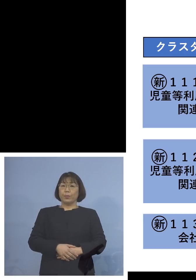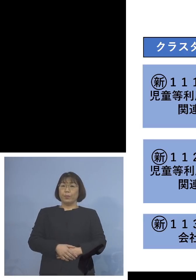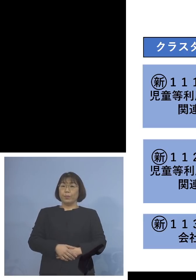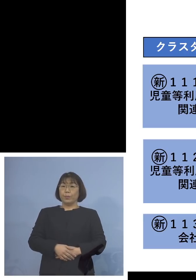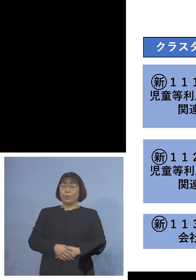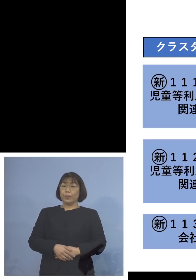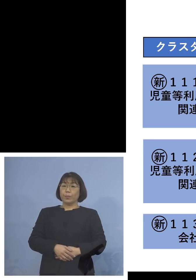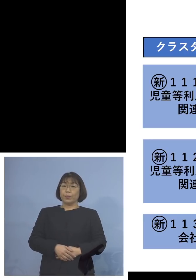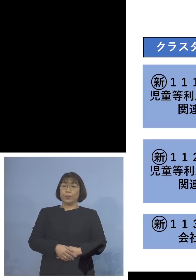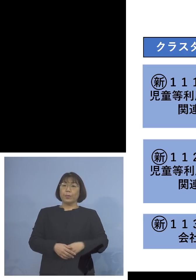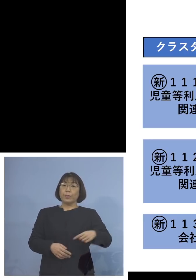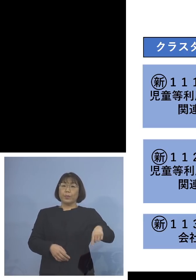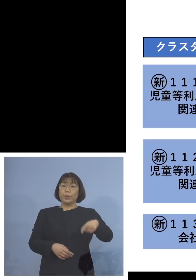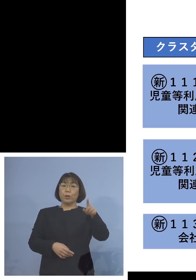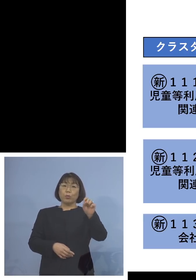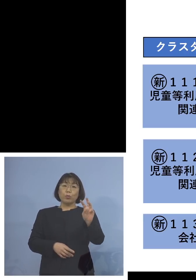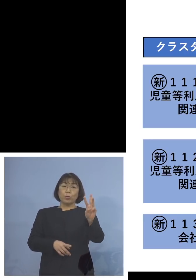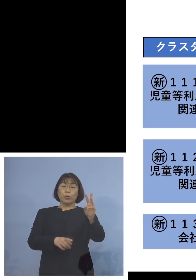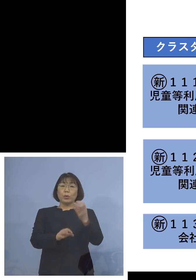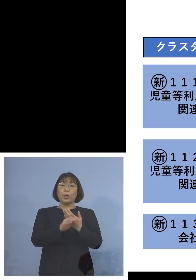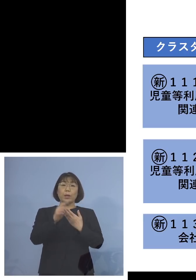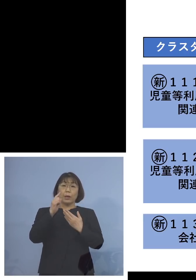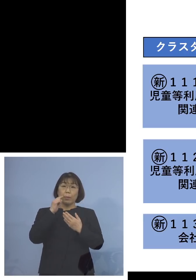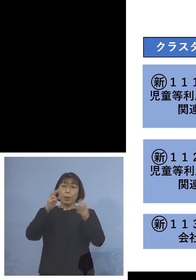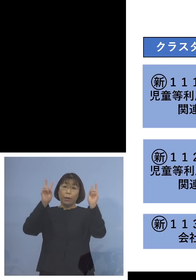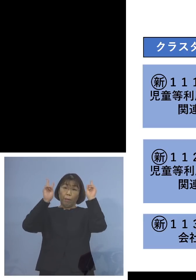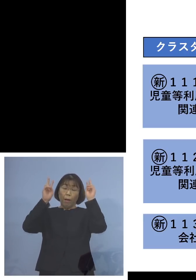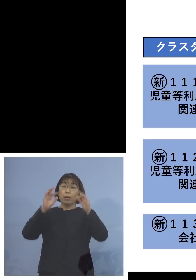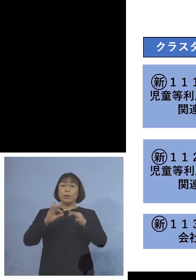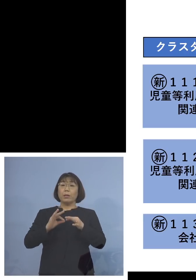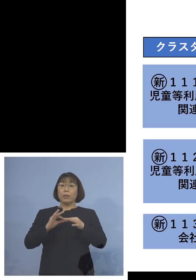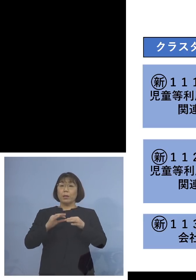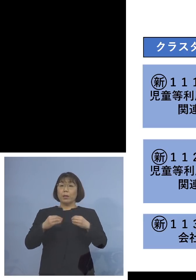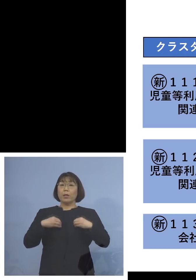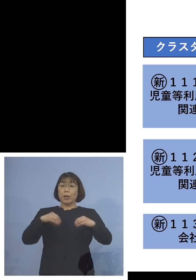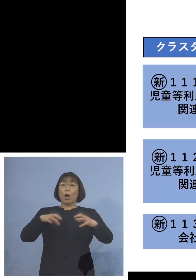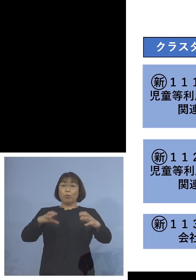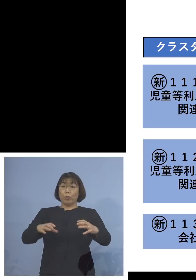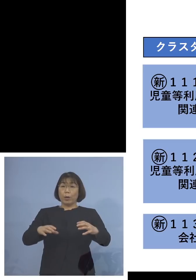また「113例目会社クラスター」 こちらは社員の方